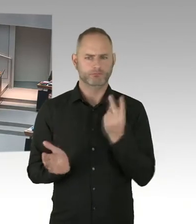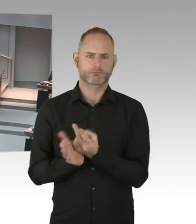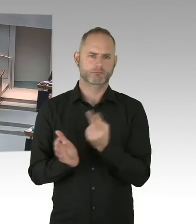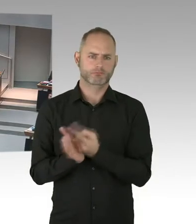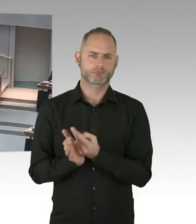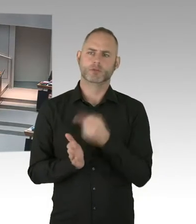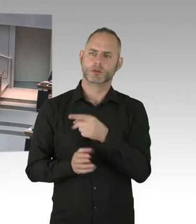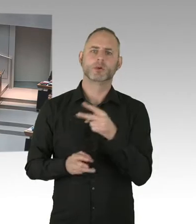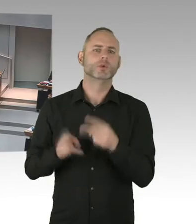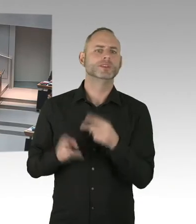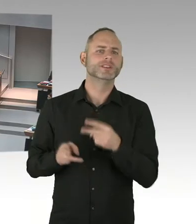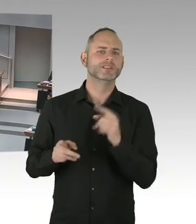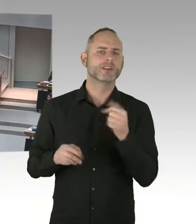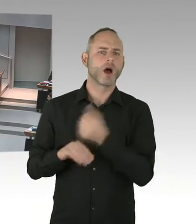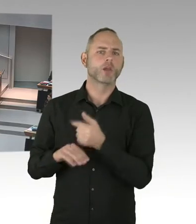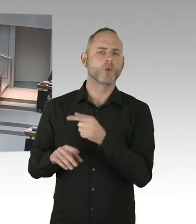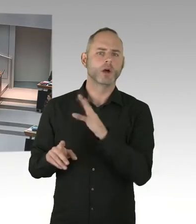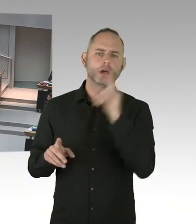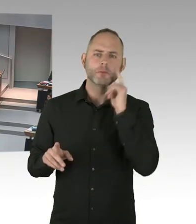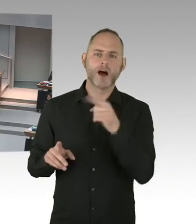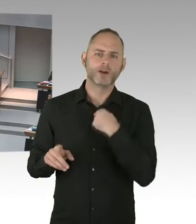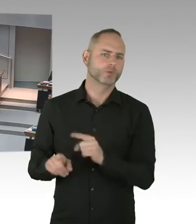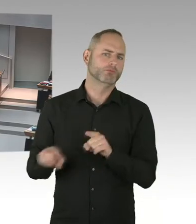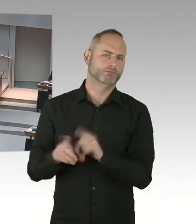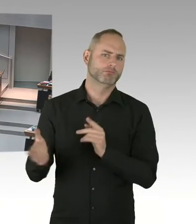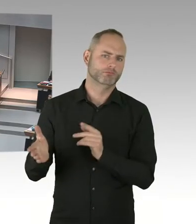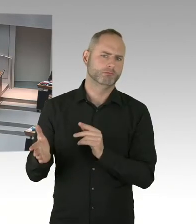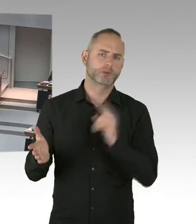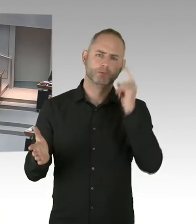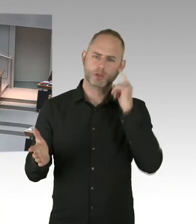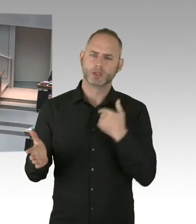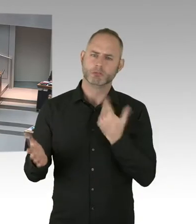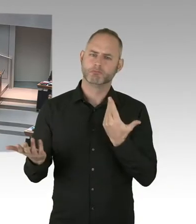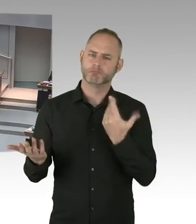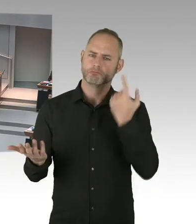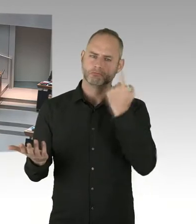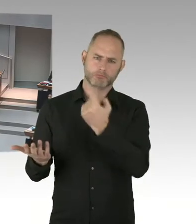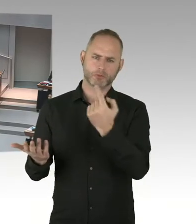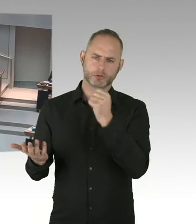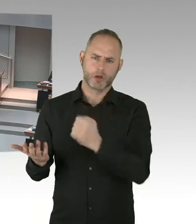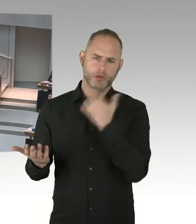ist da auch eindeutig. Genauso wie des regierenden Bürgermeisters. (Beifall)